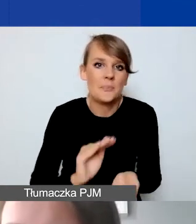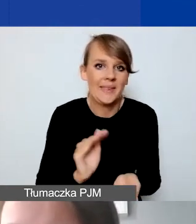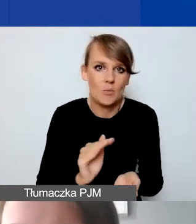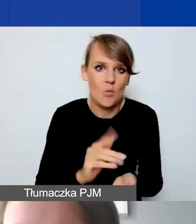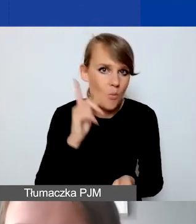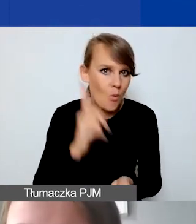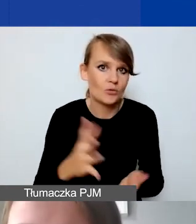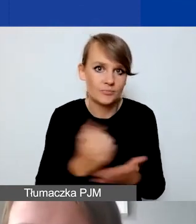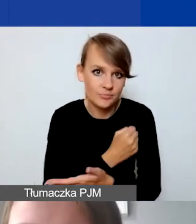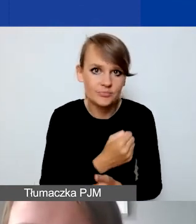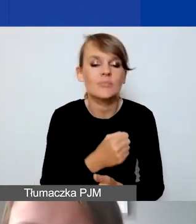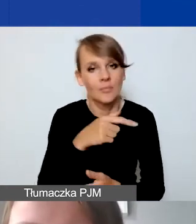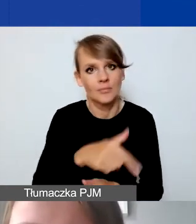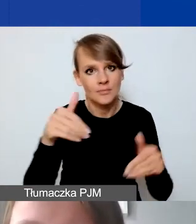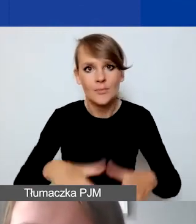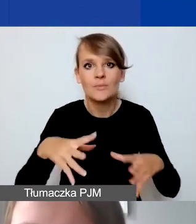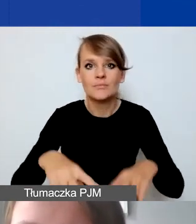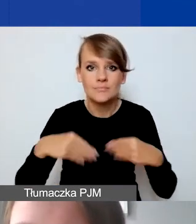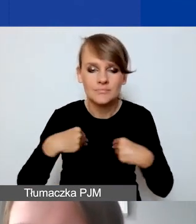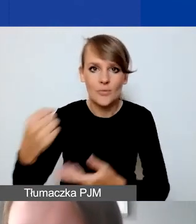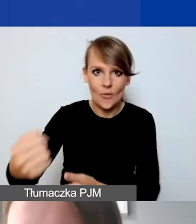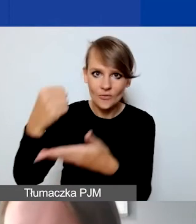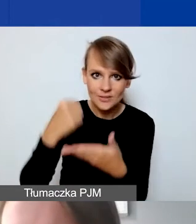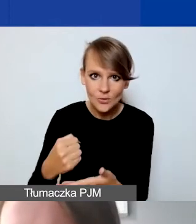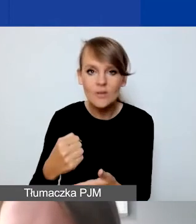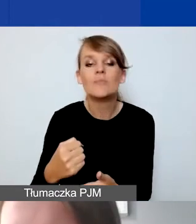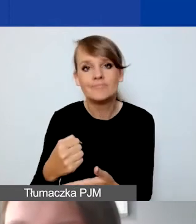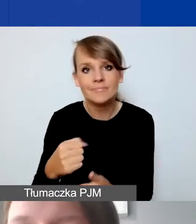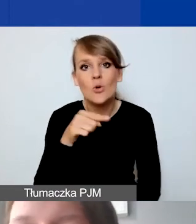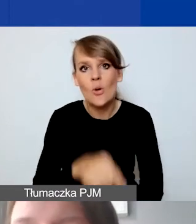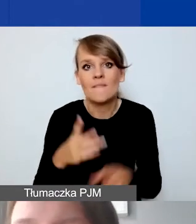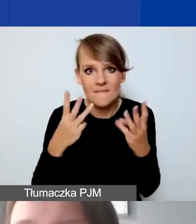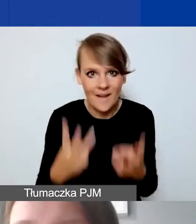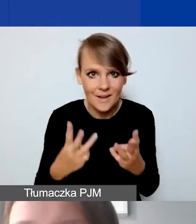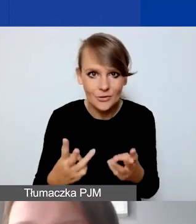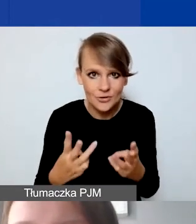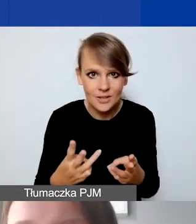żeby uzyskać dofinansowanie. Tak że jest to bardzo istotne z tego względu,